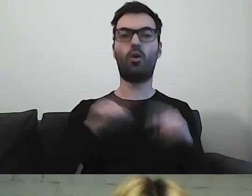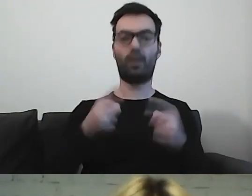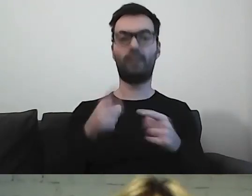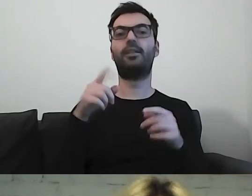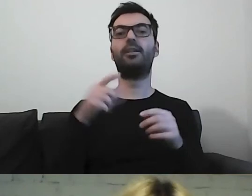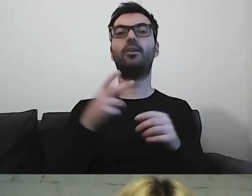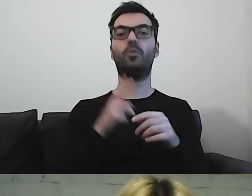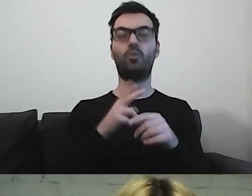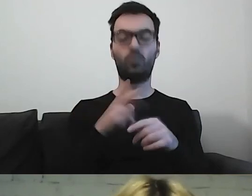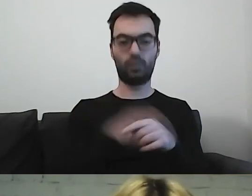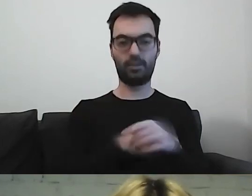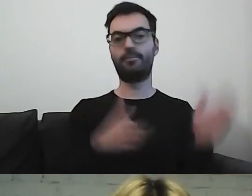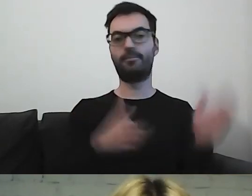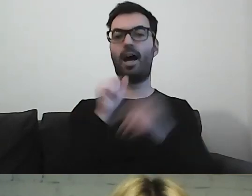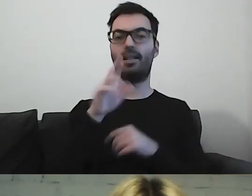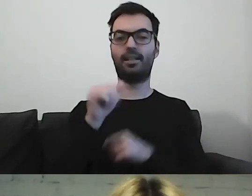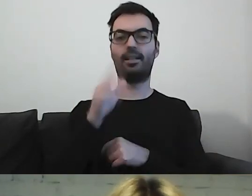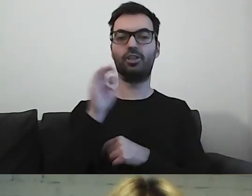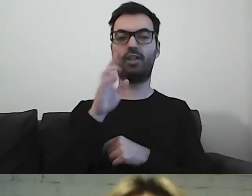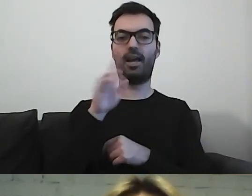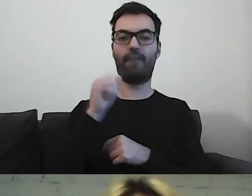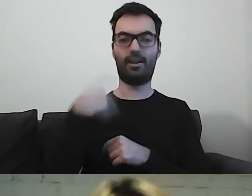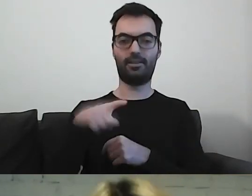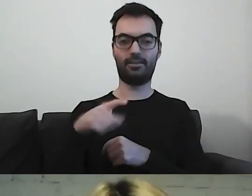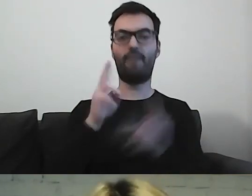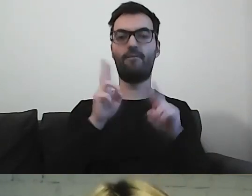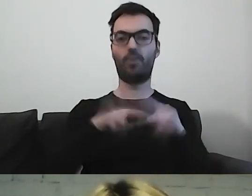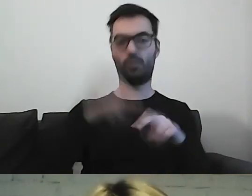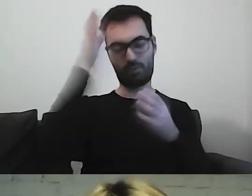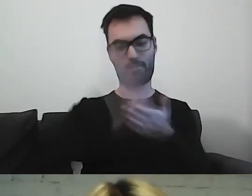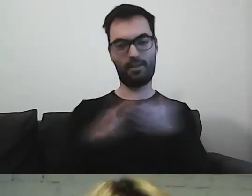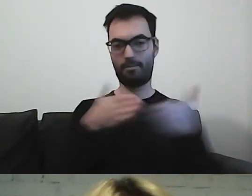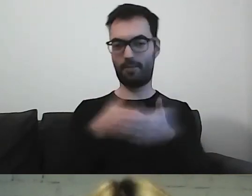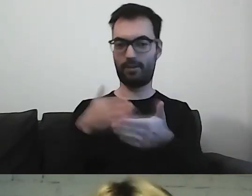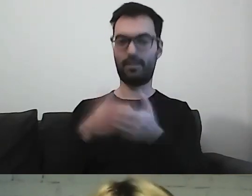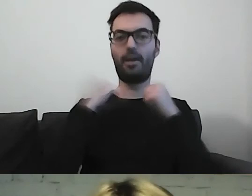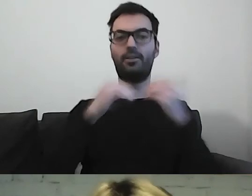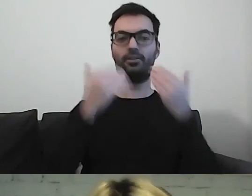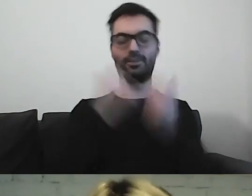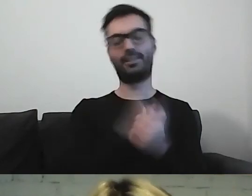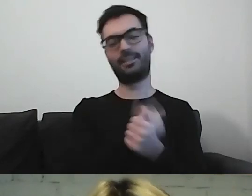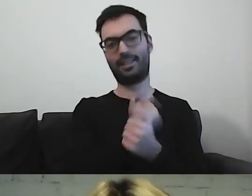i Aleksandra Sztajerwald, Fundacja Kultury bez Barier. Dziękuję wam bardzo.